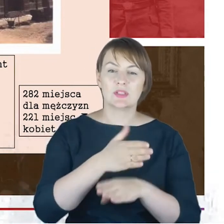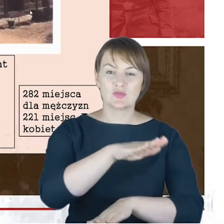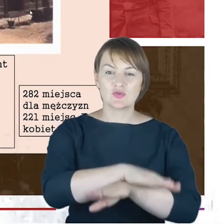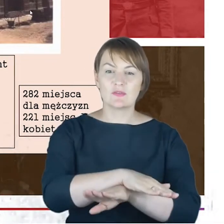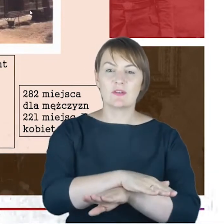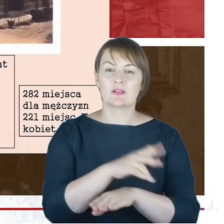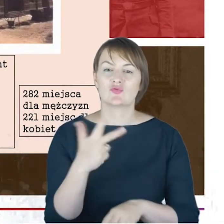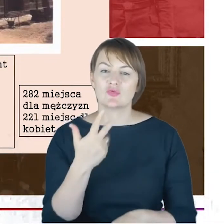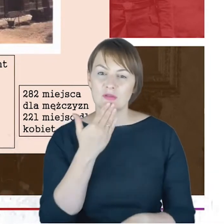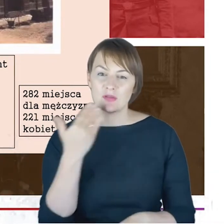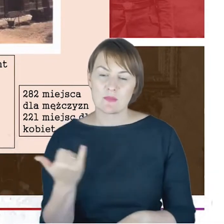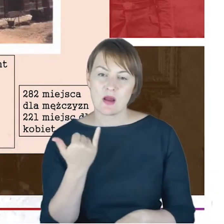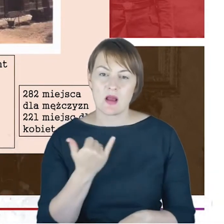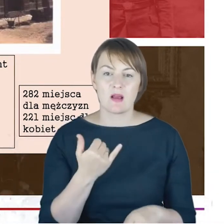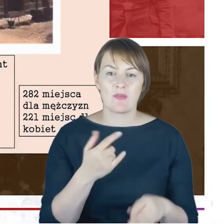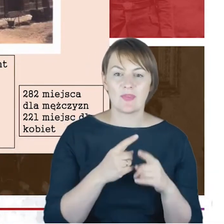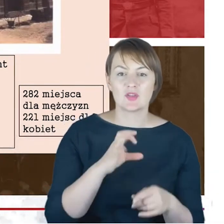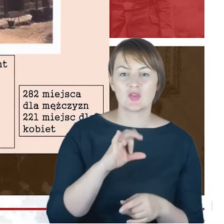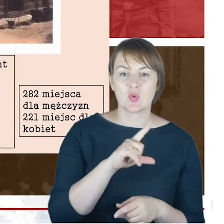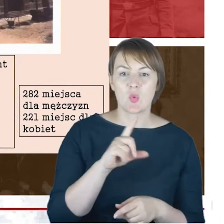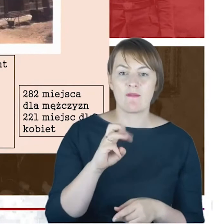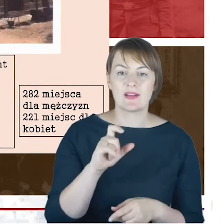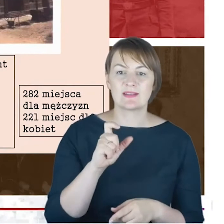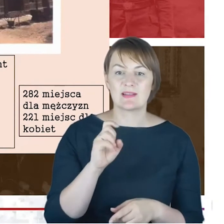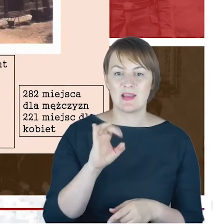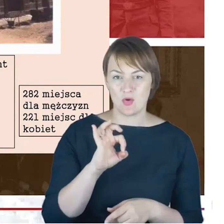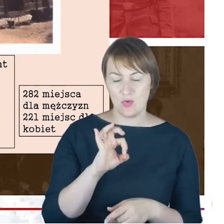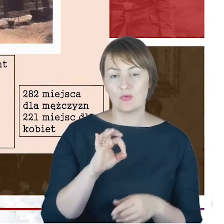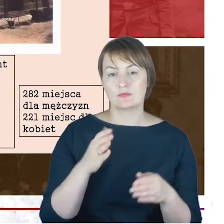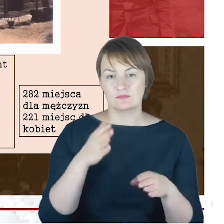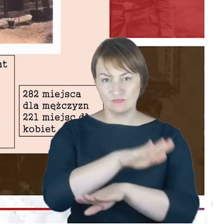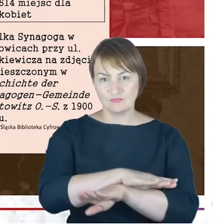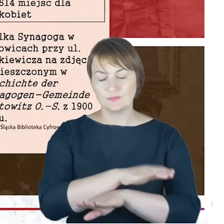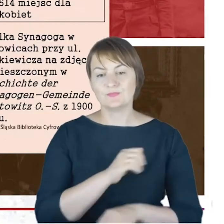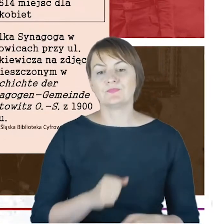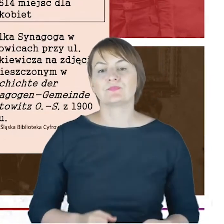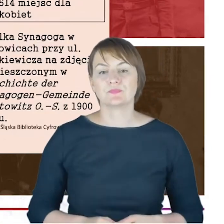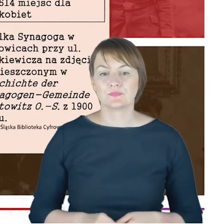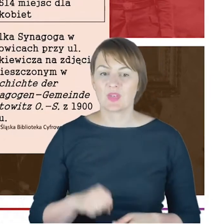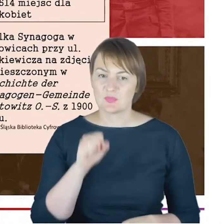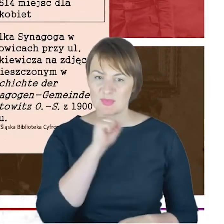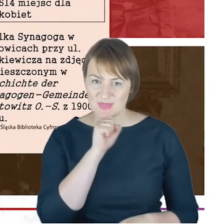a tutaj fotografia tej właśnie Starej Synagogi , tzn. starej, ale po rozbudowie. Tutaj proszę Państwa to co było